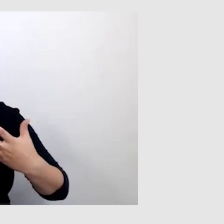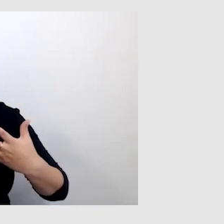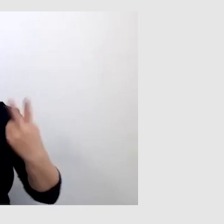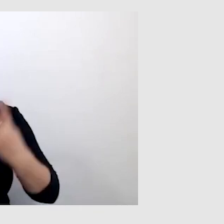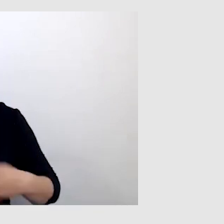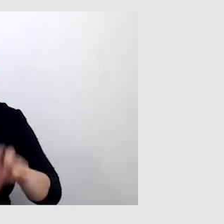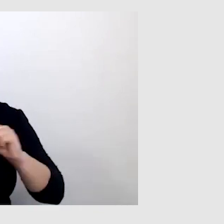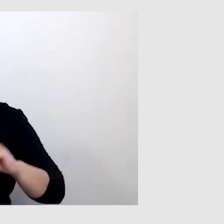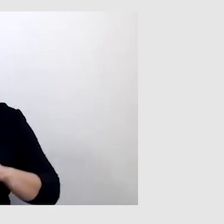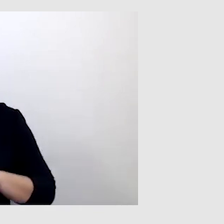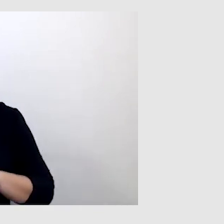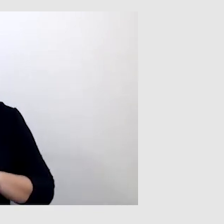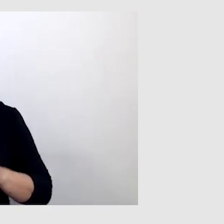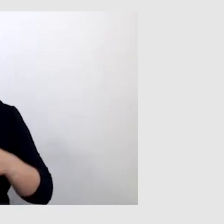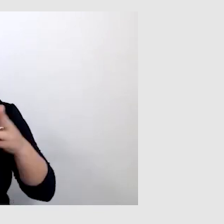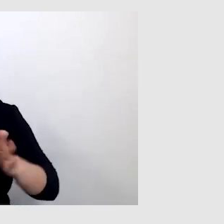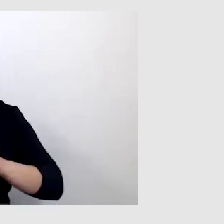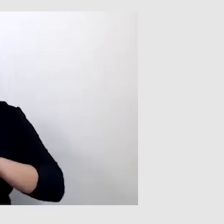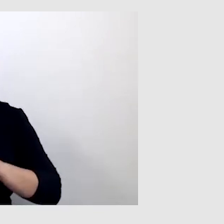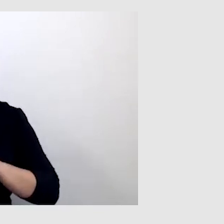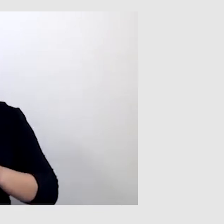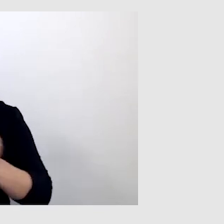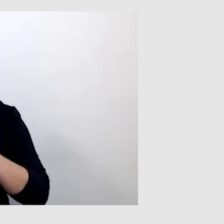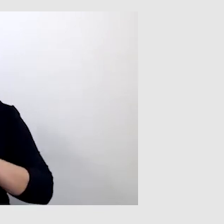w trakcie filmu albo wiadomości,